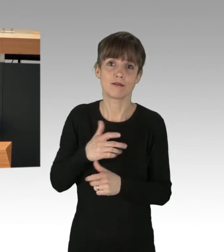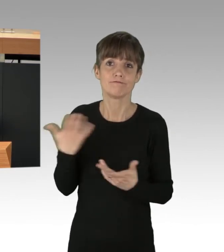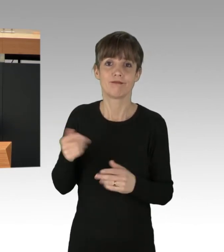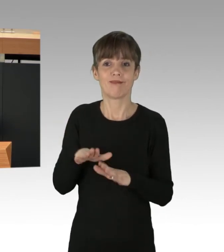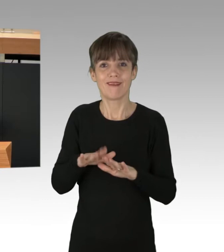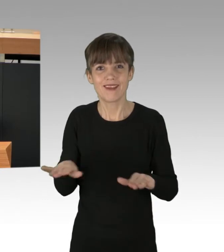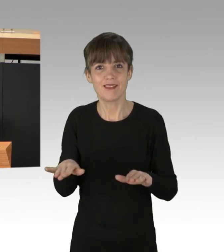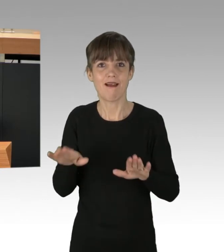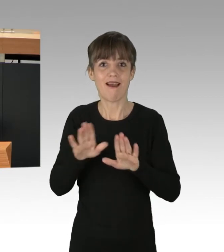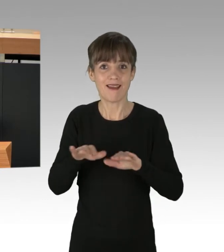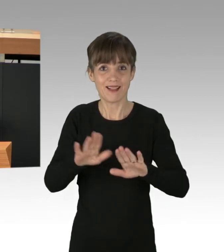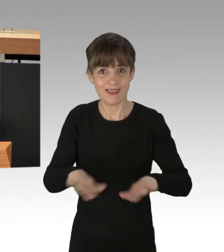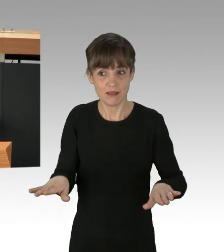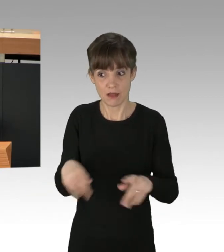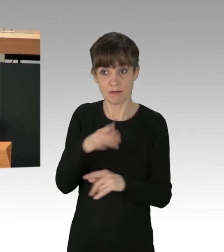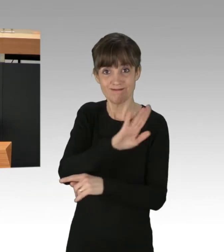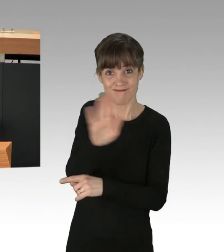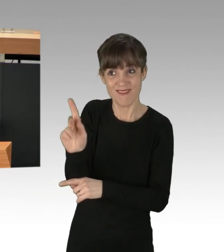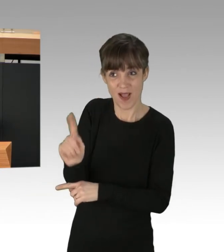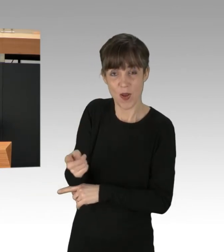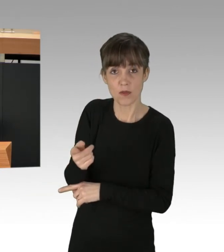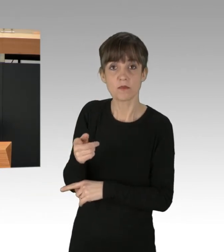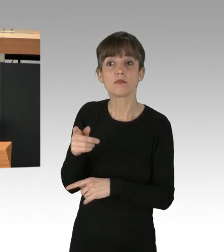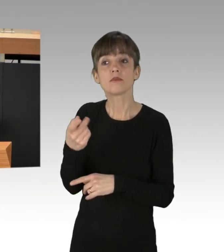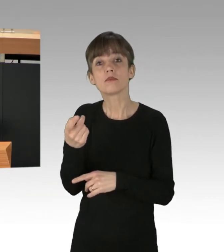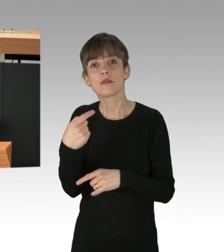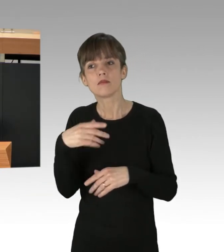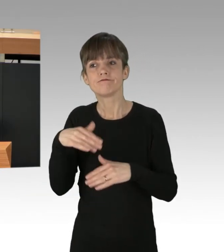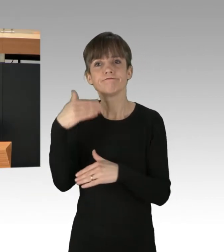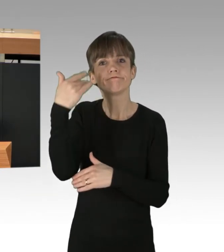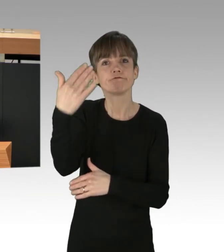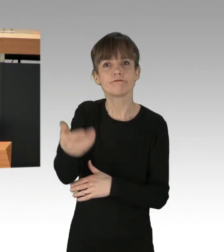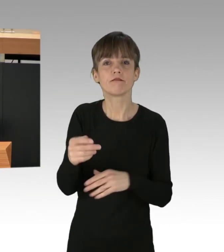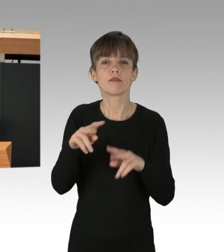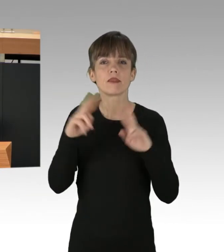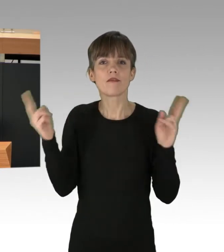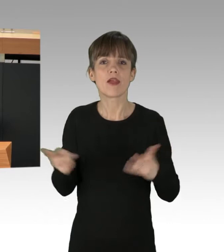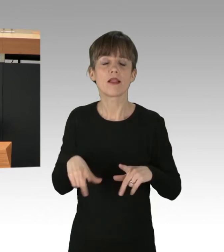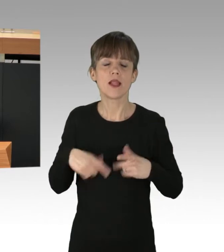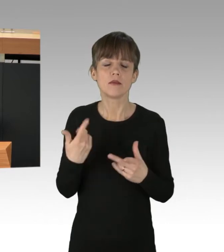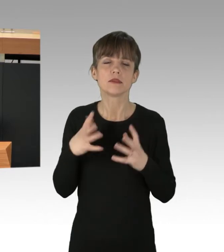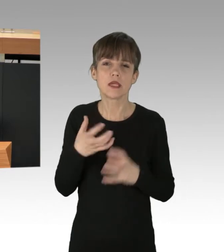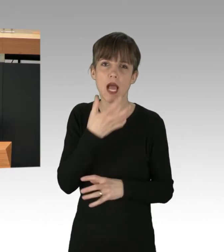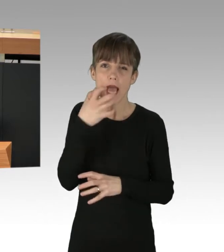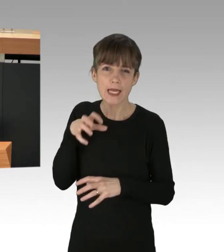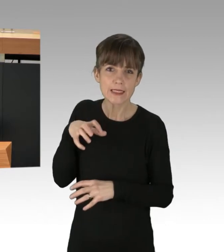ja auch Ihre Kinder und Enkelkinder in einer Welt leben werden, die heißer ist und in der Dürren, Überschwemmungen,